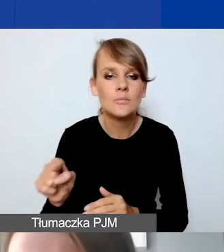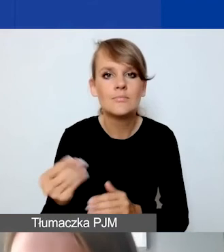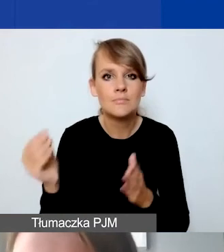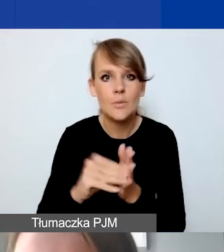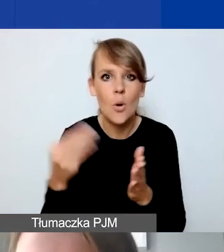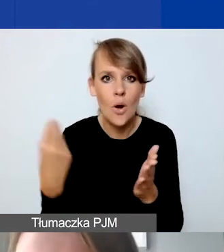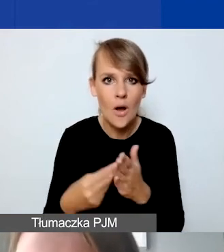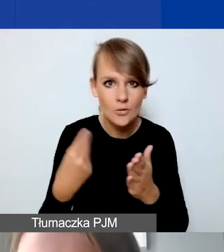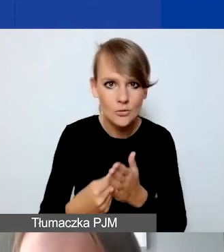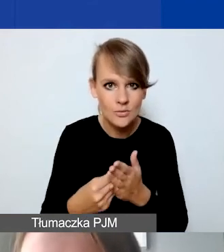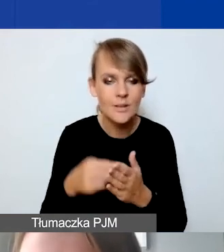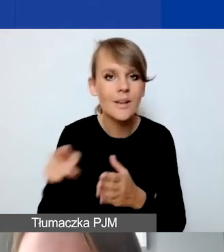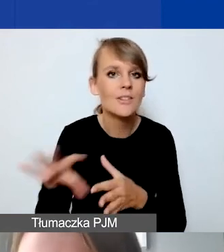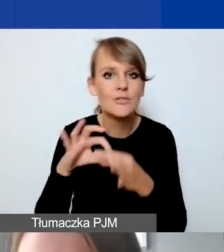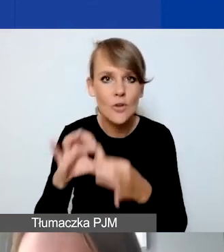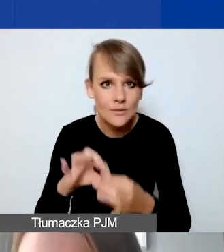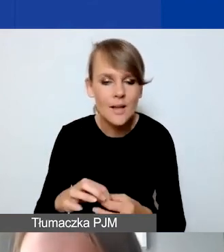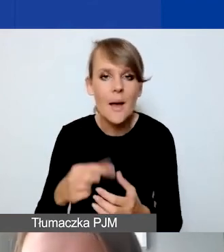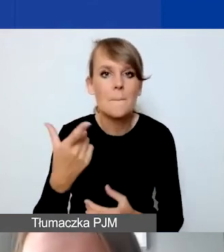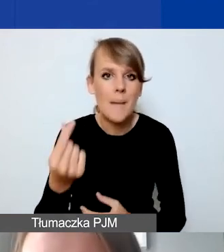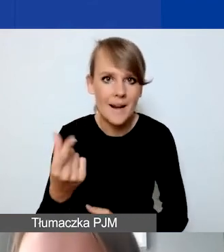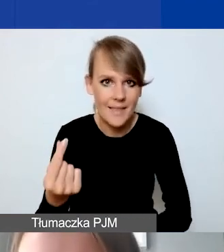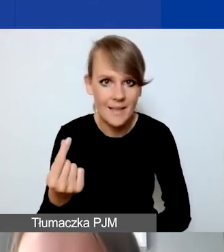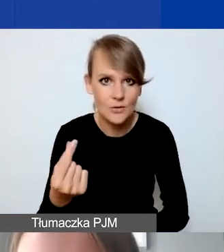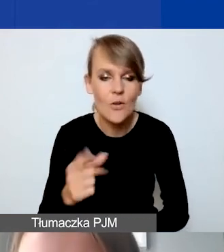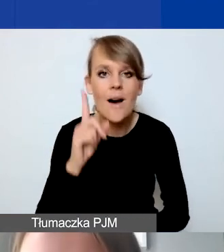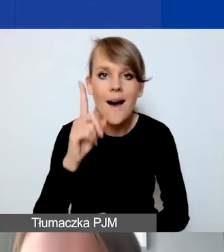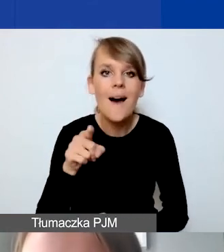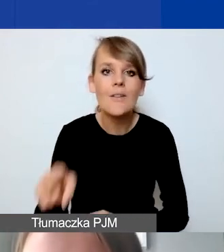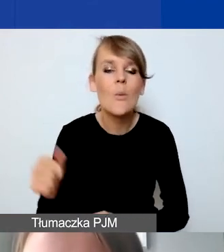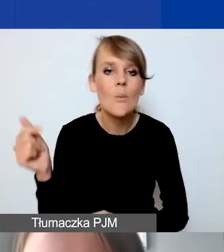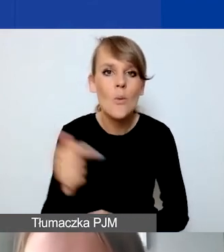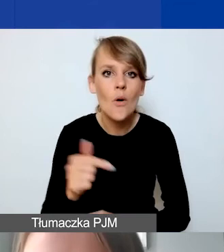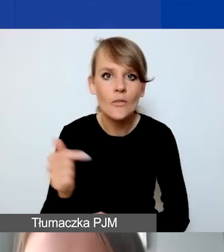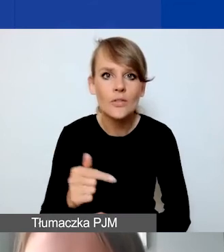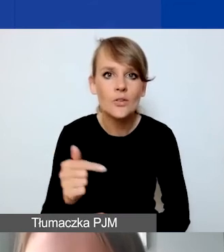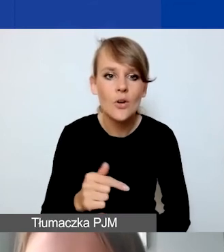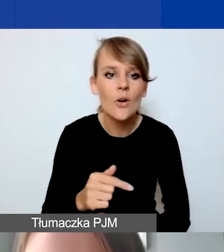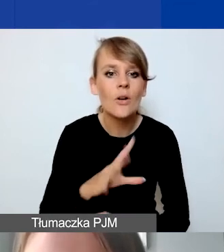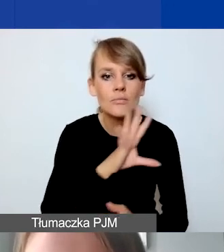które są związane z partnerstwem. Ale one powinny być de facto przepisane z pozycji,